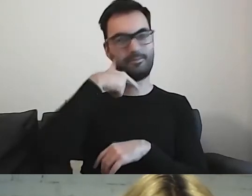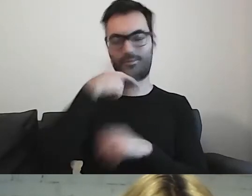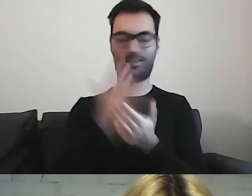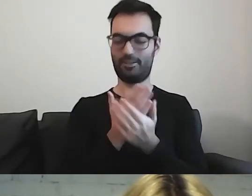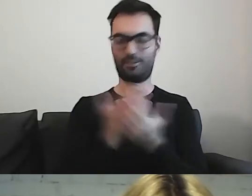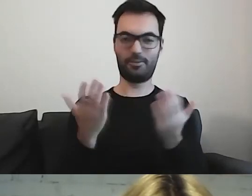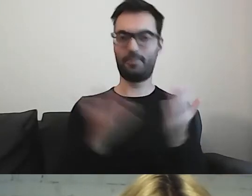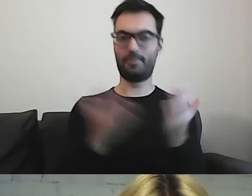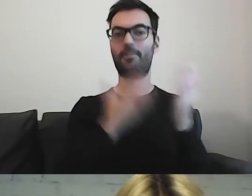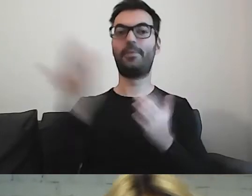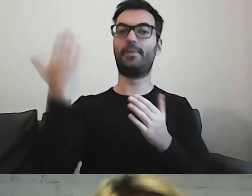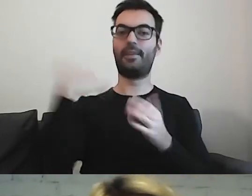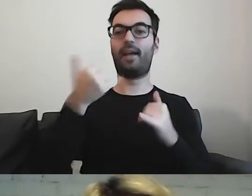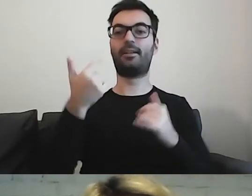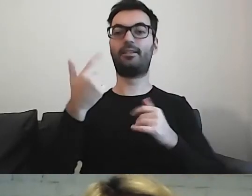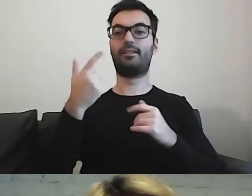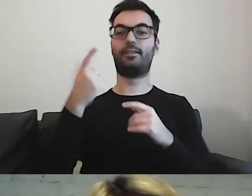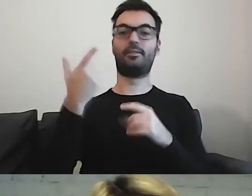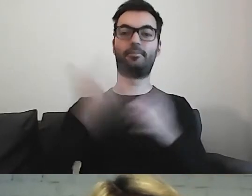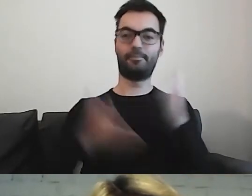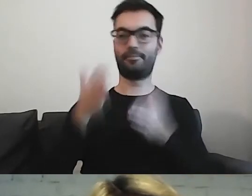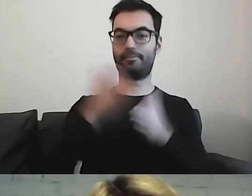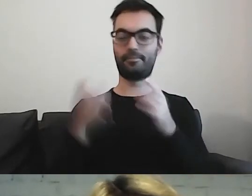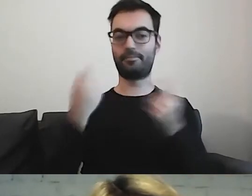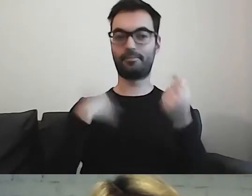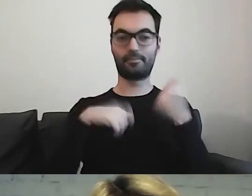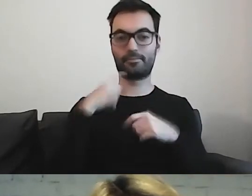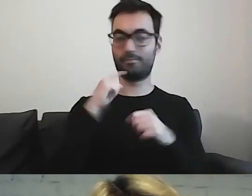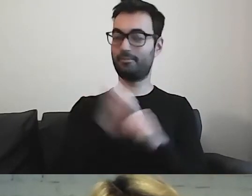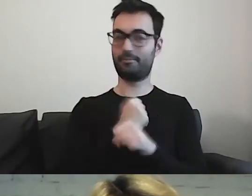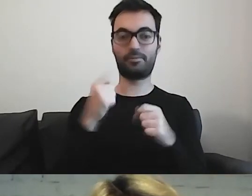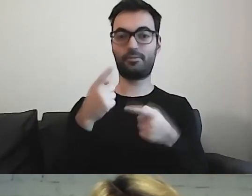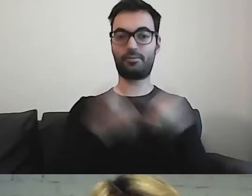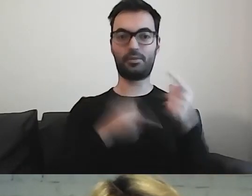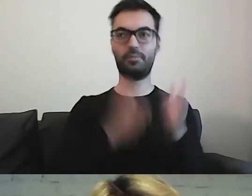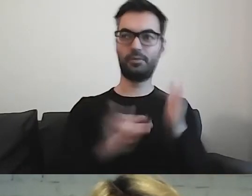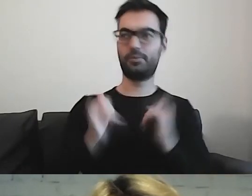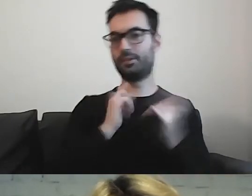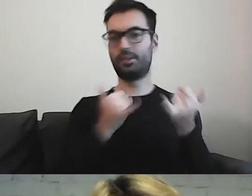gdy przygotowujemy się do poważnej operacji, czy nawet biopsji,